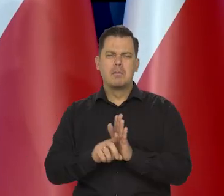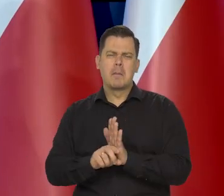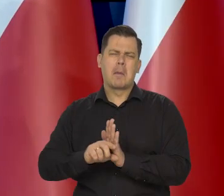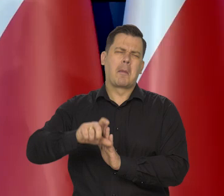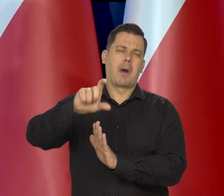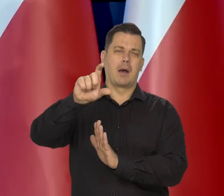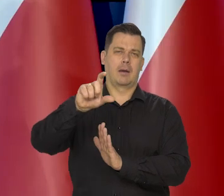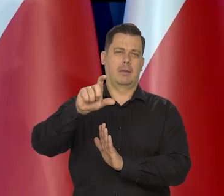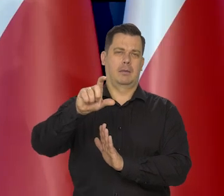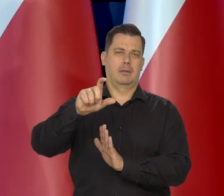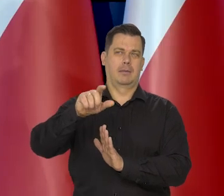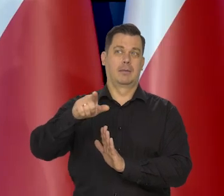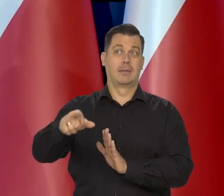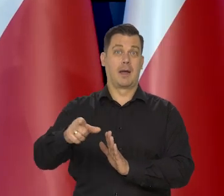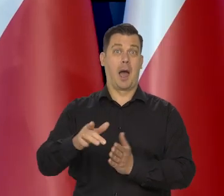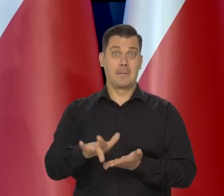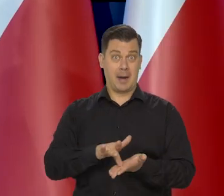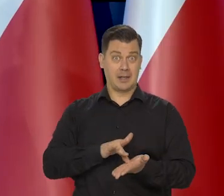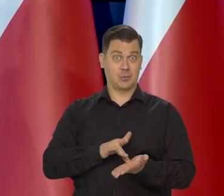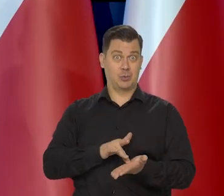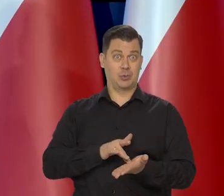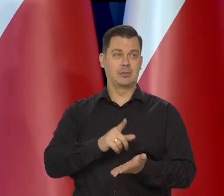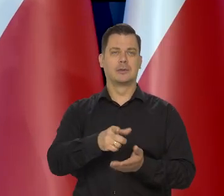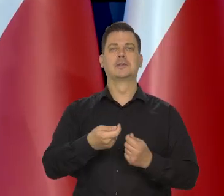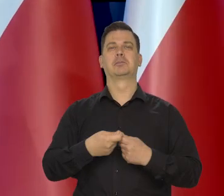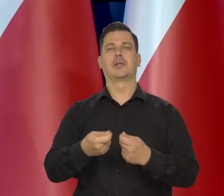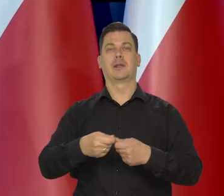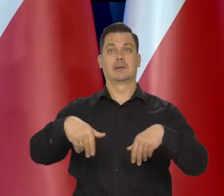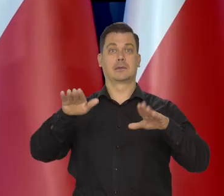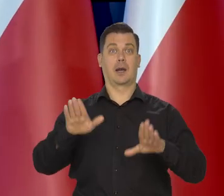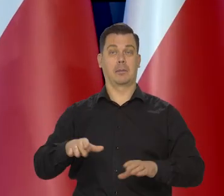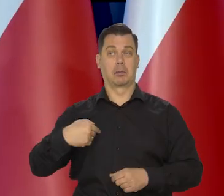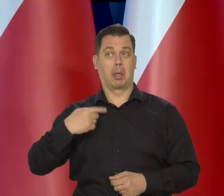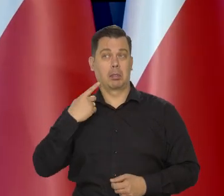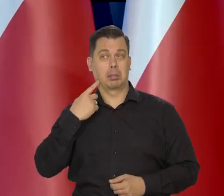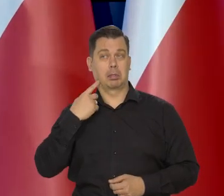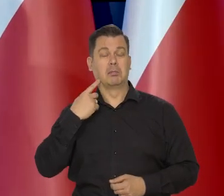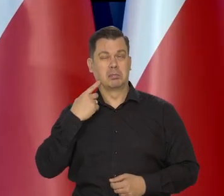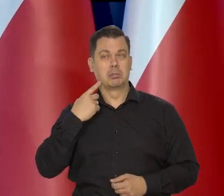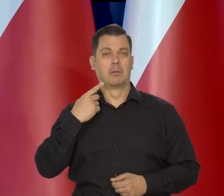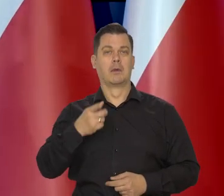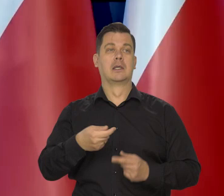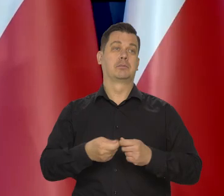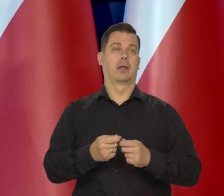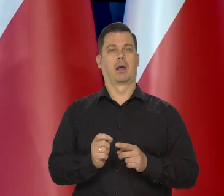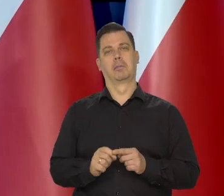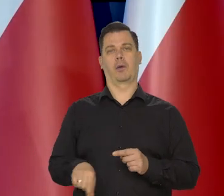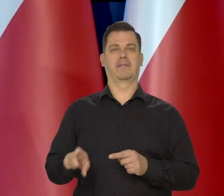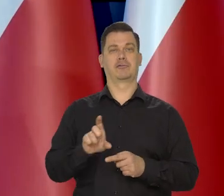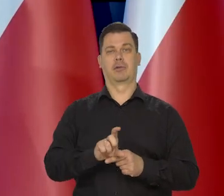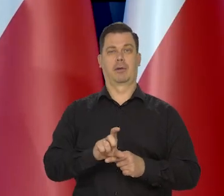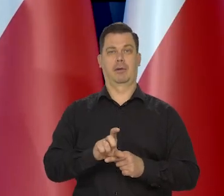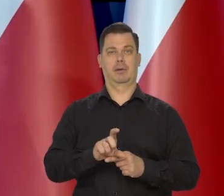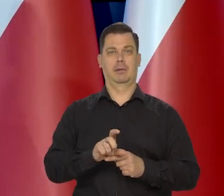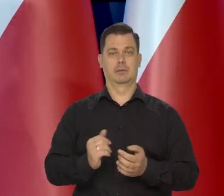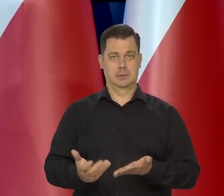Ci sprzedawcy masła, bo nie producenci, producenci mało na tym skorzystali, ale sprzedawcy, wielkie sieci